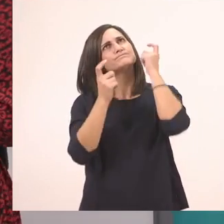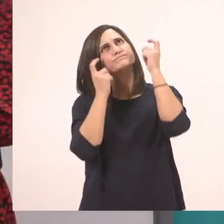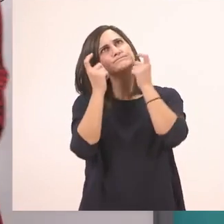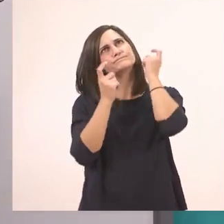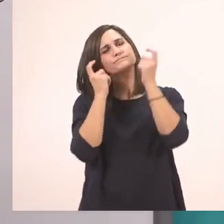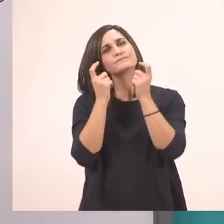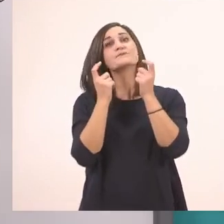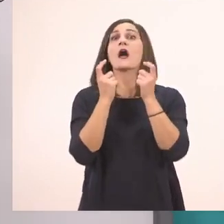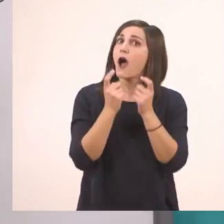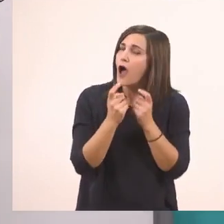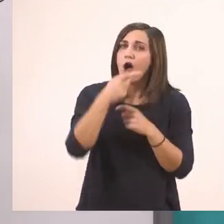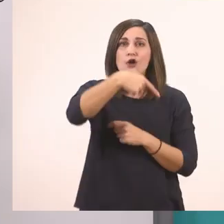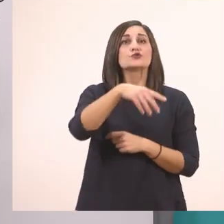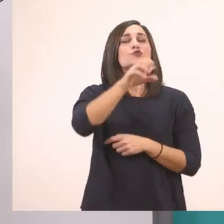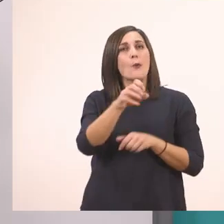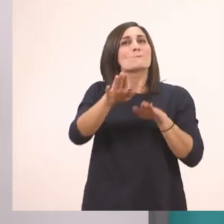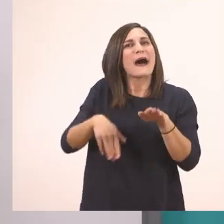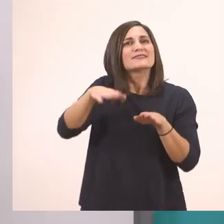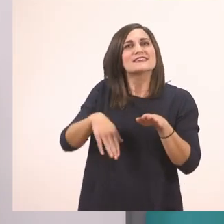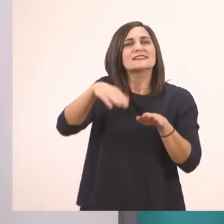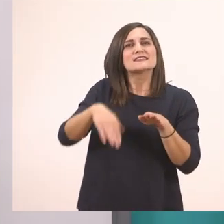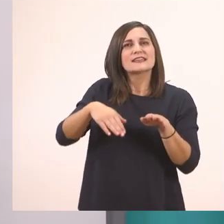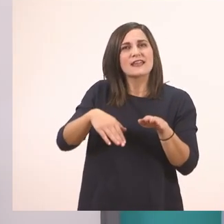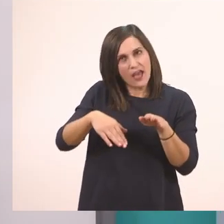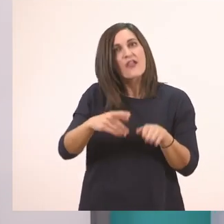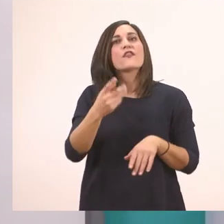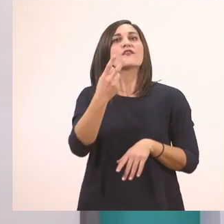Το πατίνι. Πολύ σωστά! Έχει και δύο αυτό.